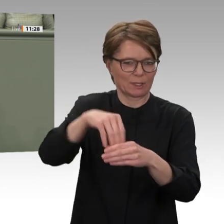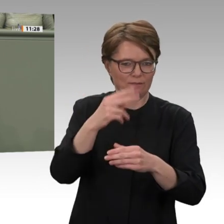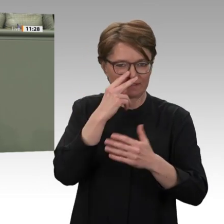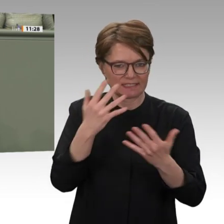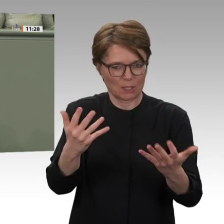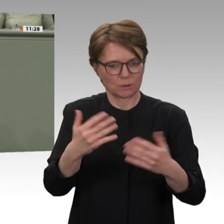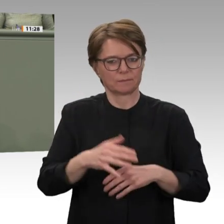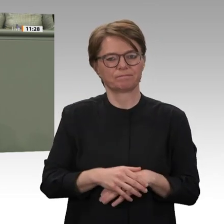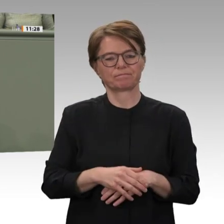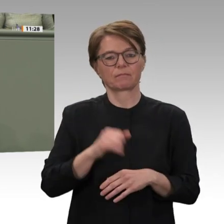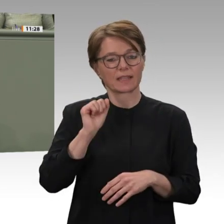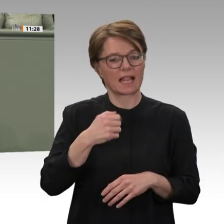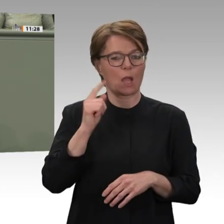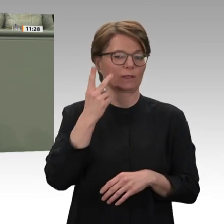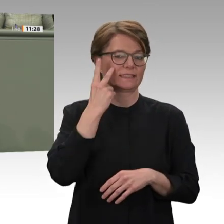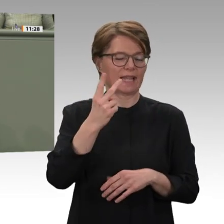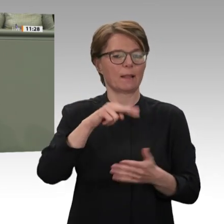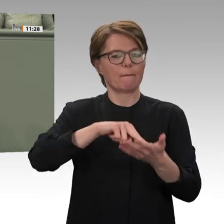weitverbreitete Vetternwirtschaft,